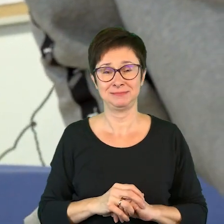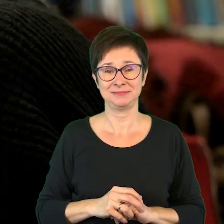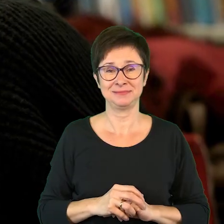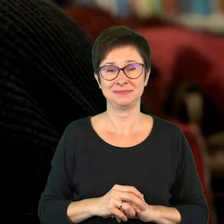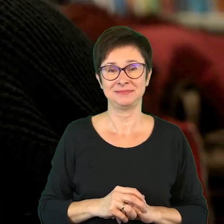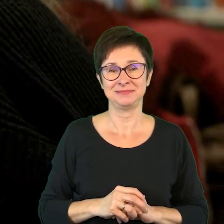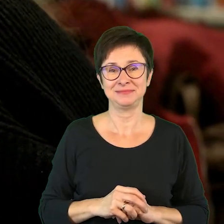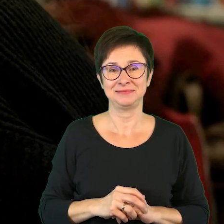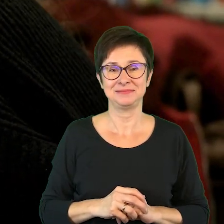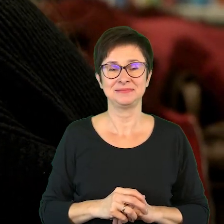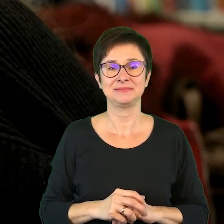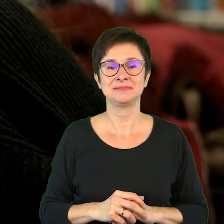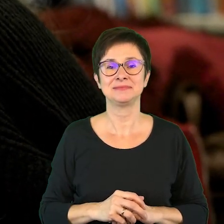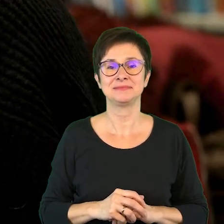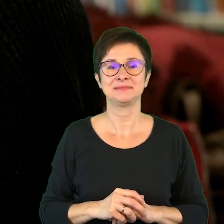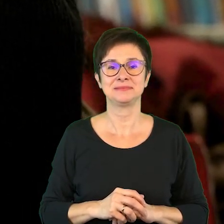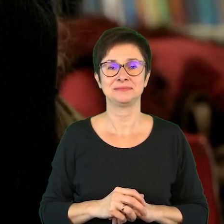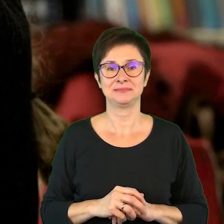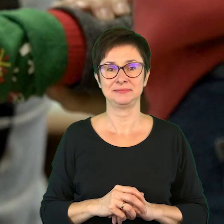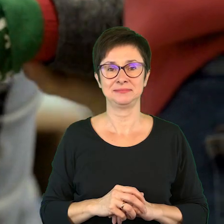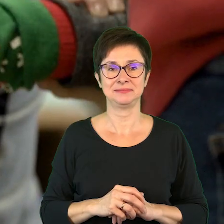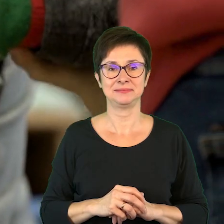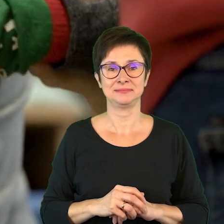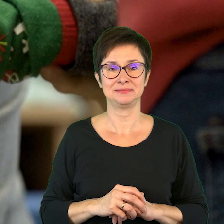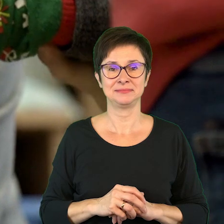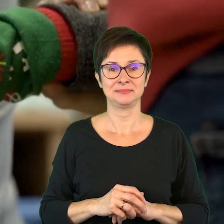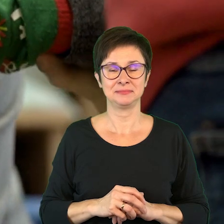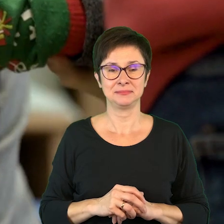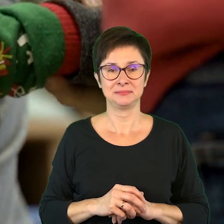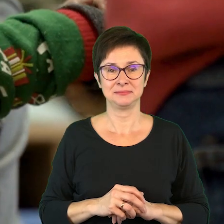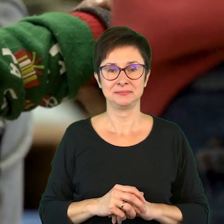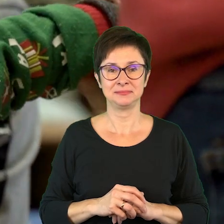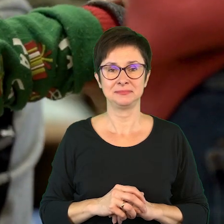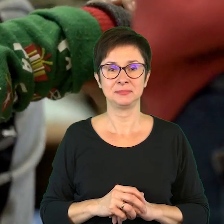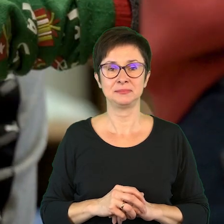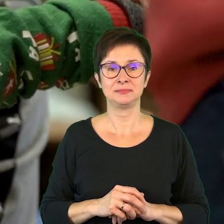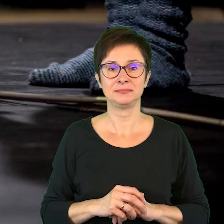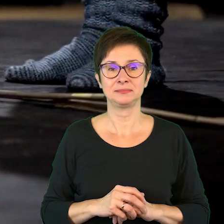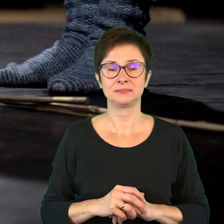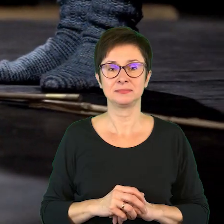Wesoła muzyka.